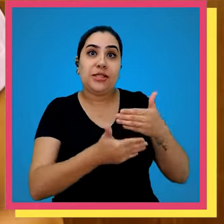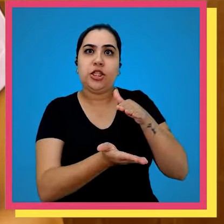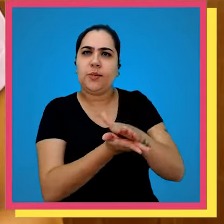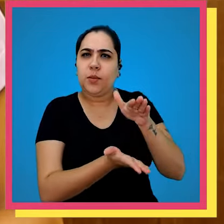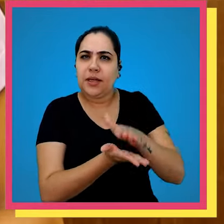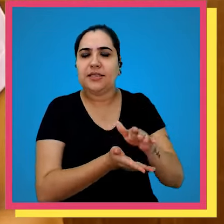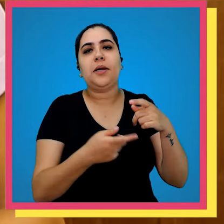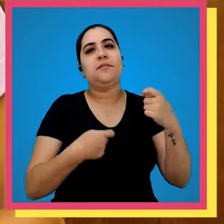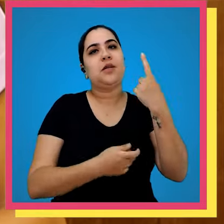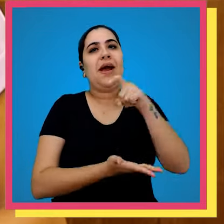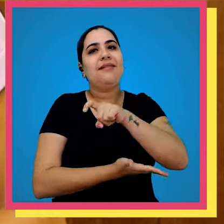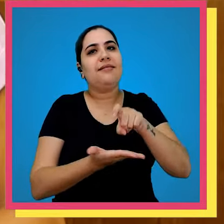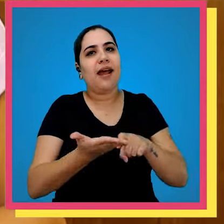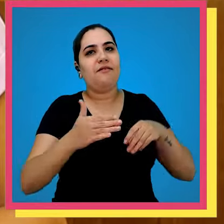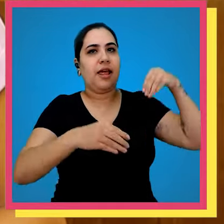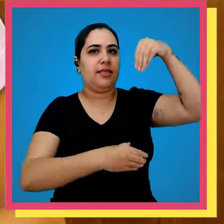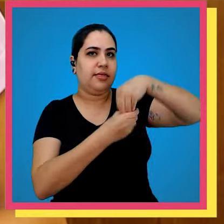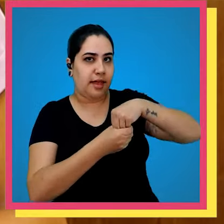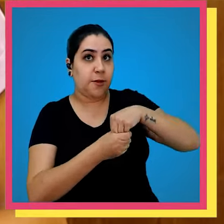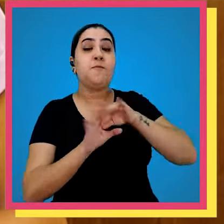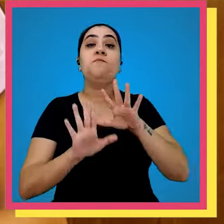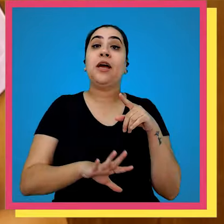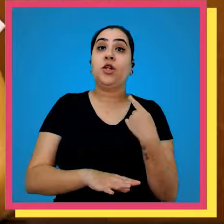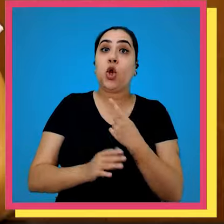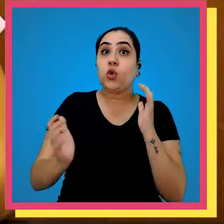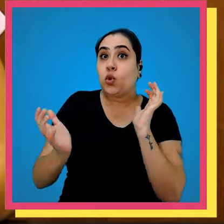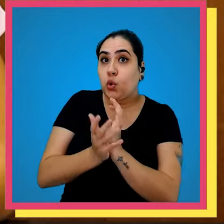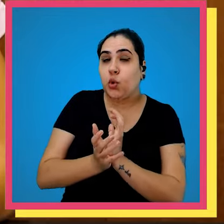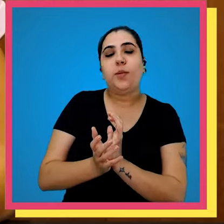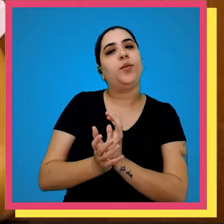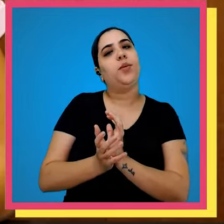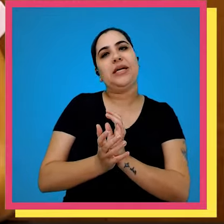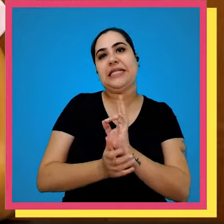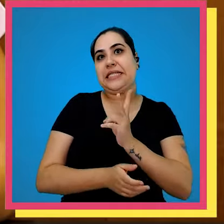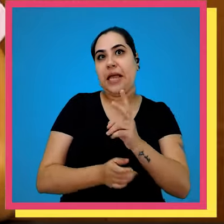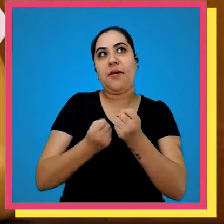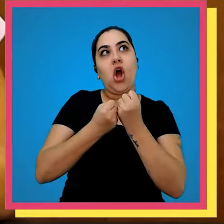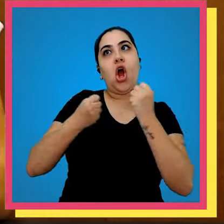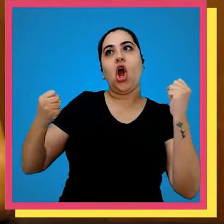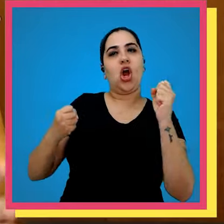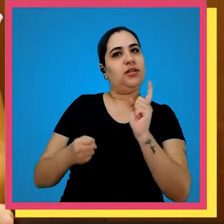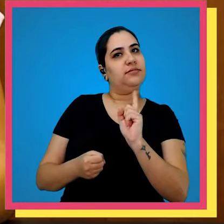processo de publicação termos uma gráfica interna mas o nosso grupo editorial nem sempre foi desse